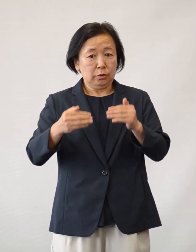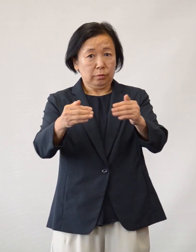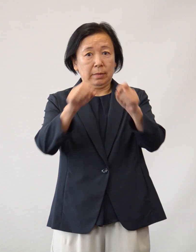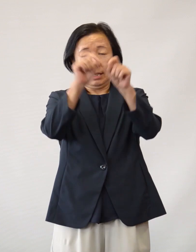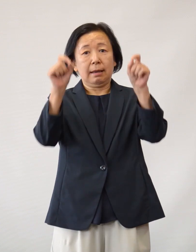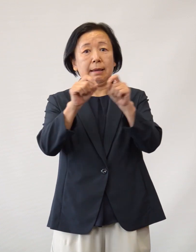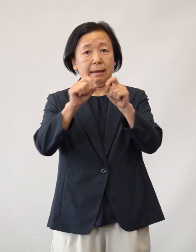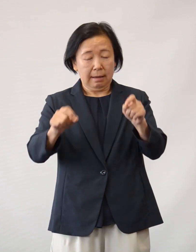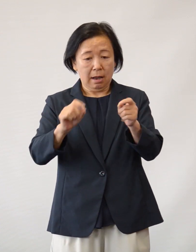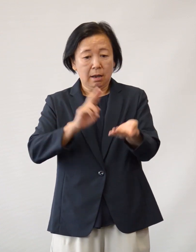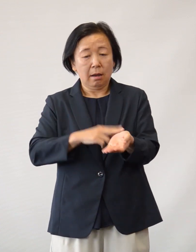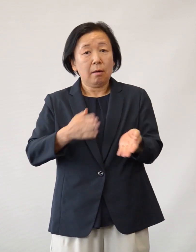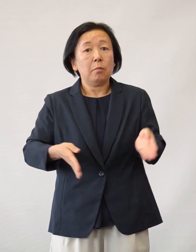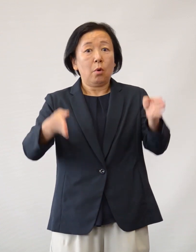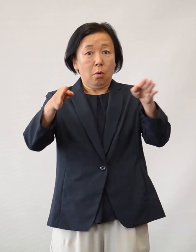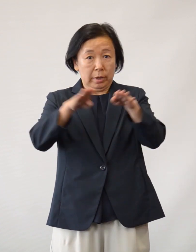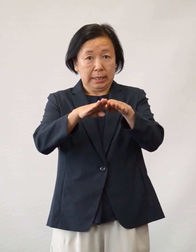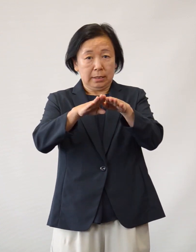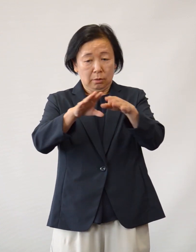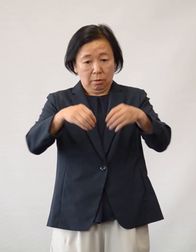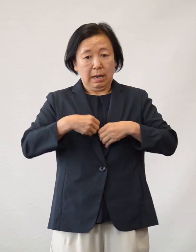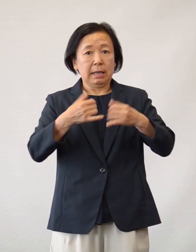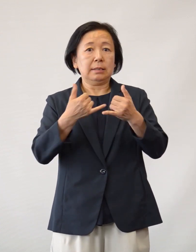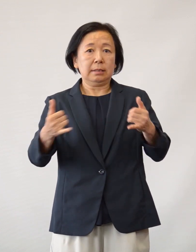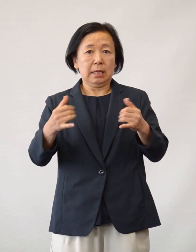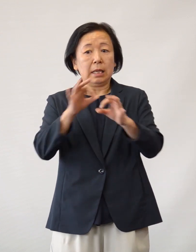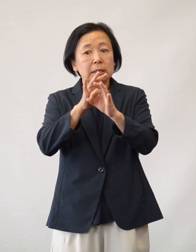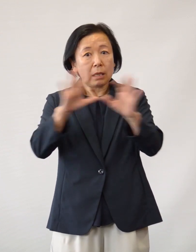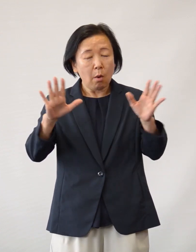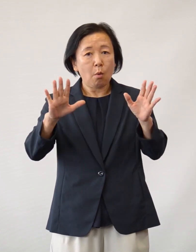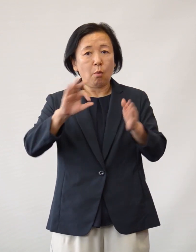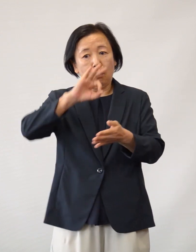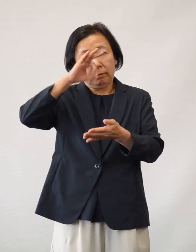院内感染者ゼロを達成することができました